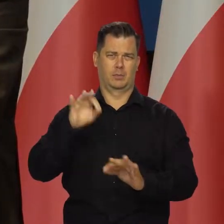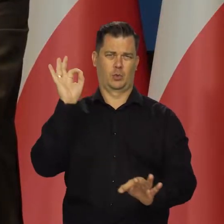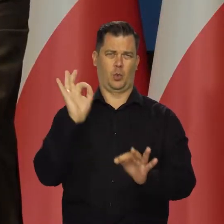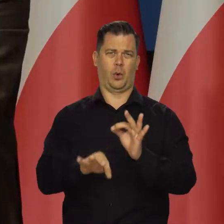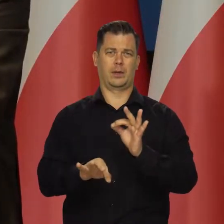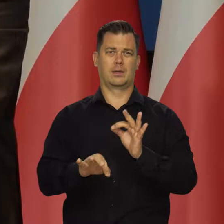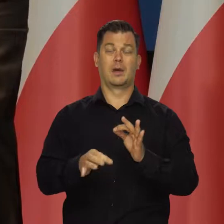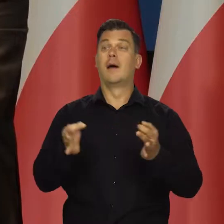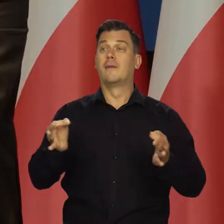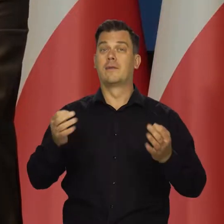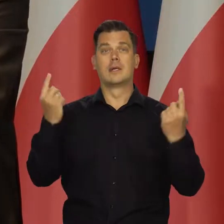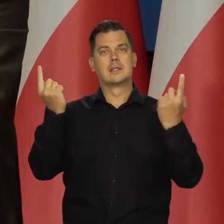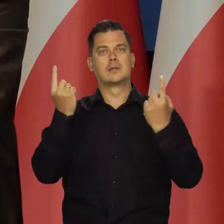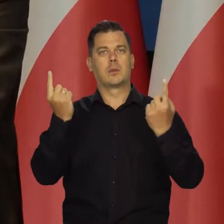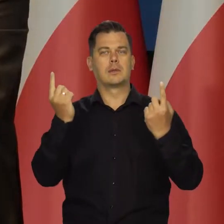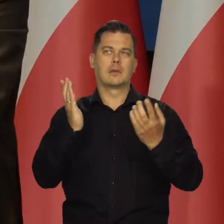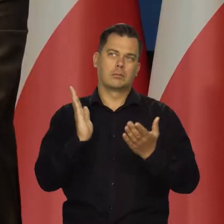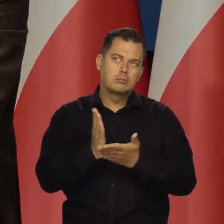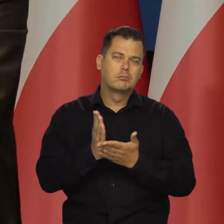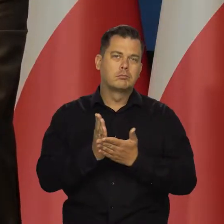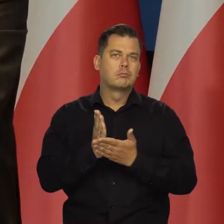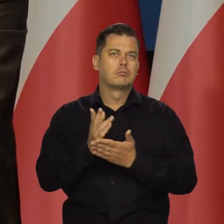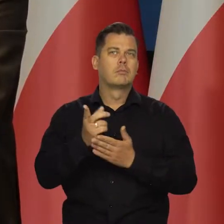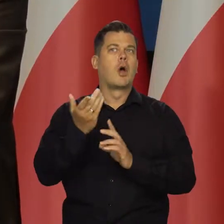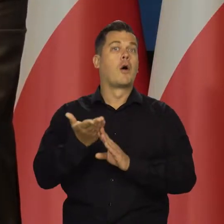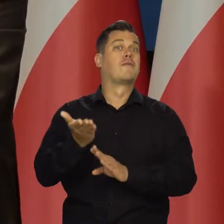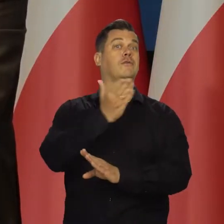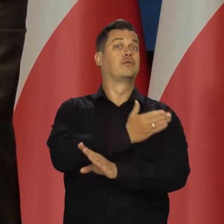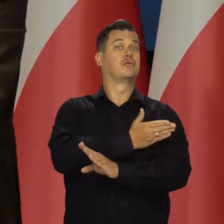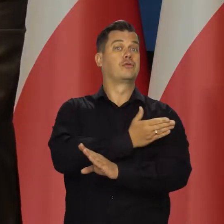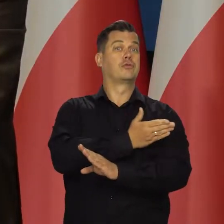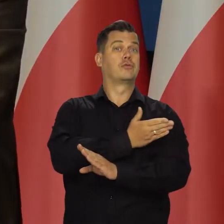Sytuacja w tej chwili się rozwija mniej więcej tak jak w poprzednim raporcie przedstawiliśmy.